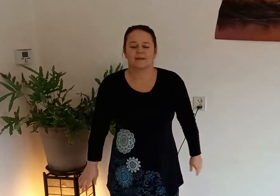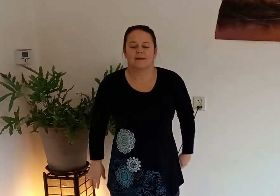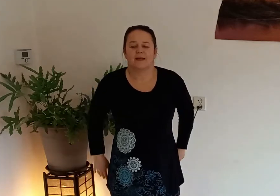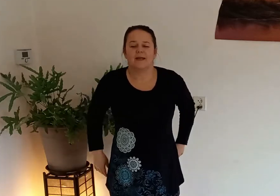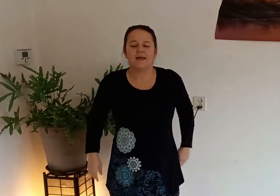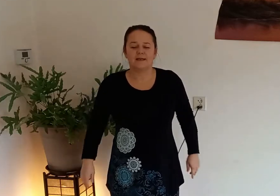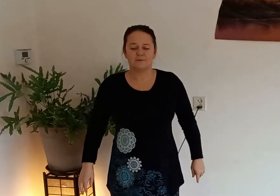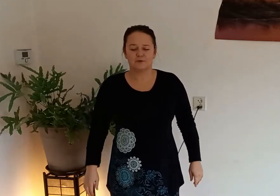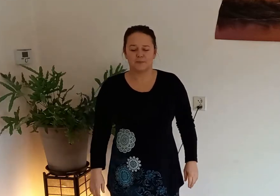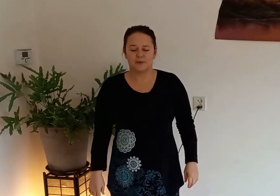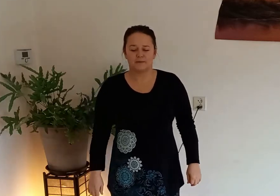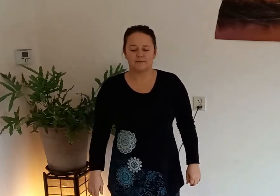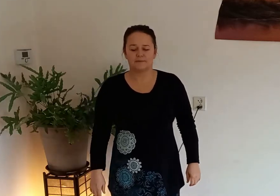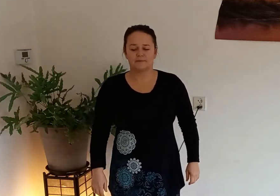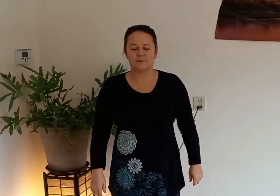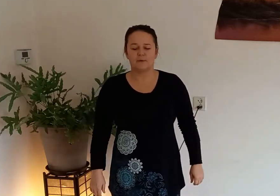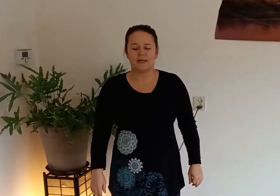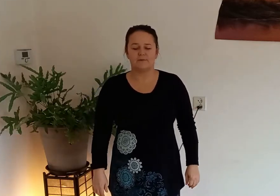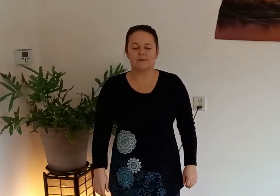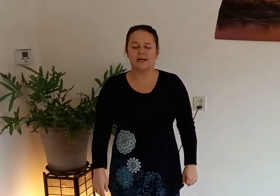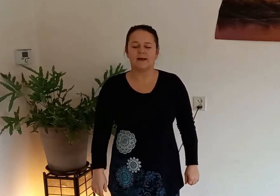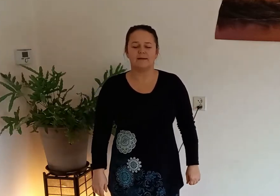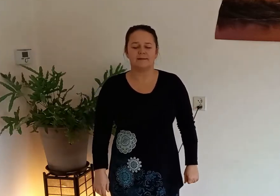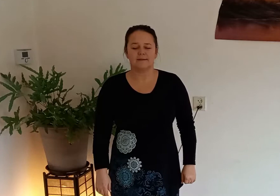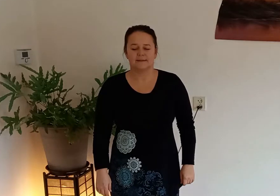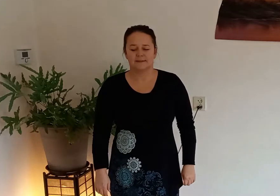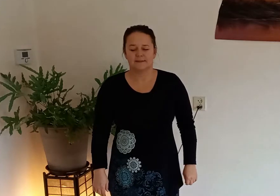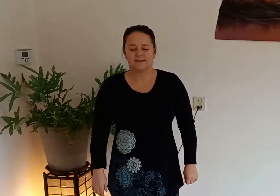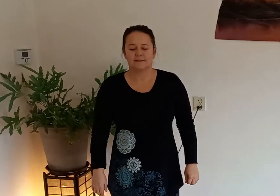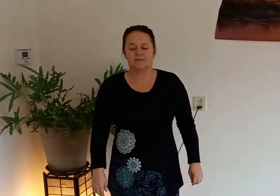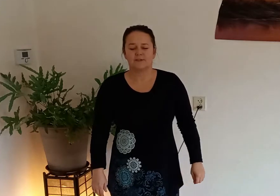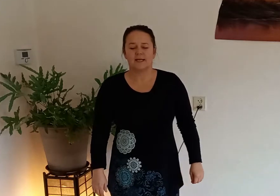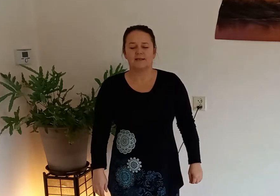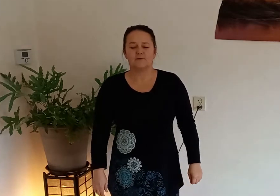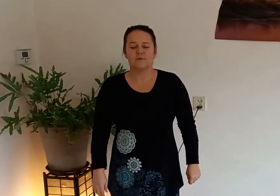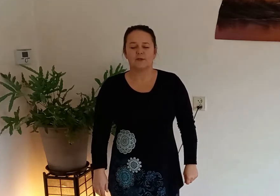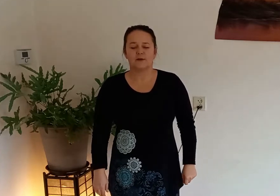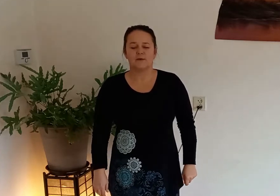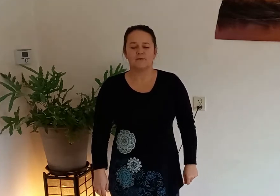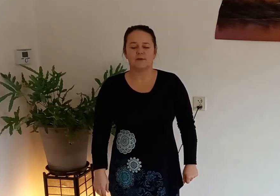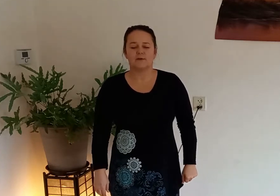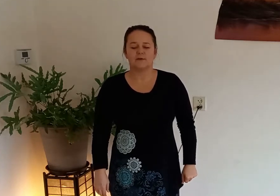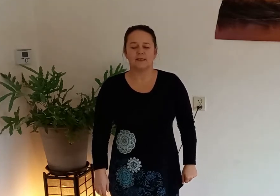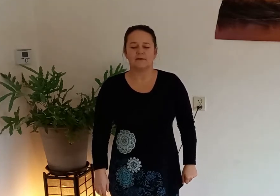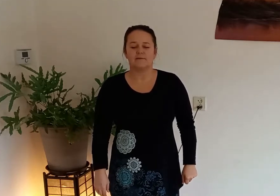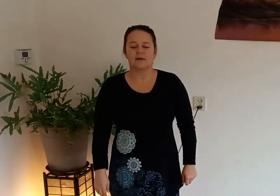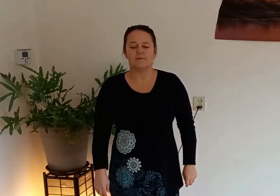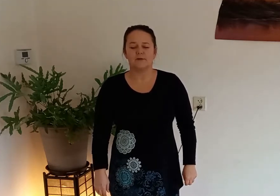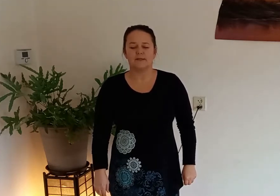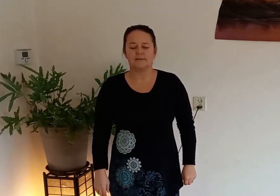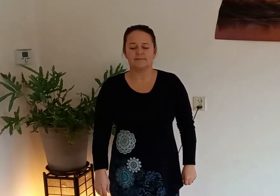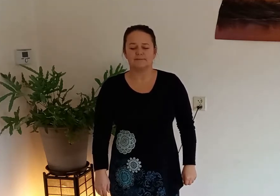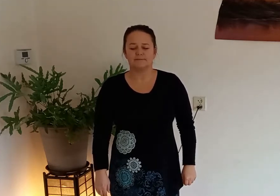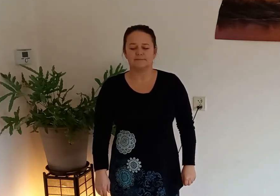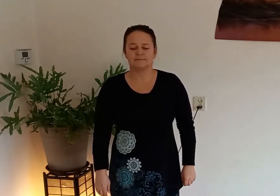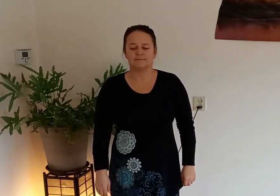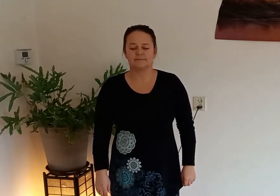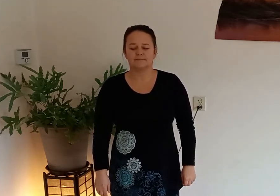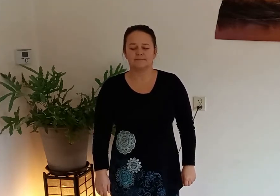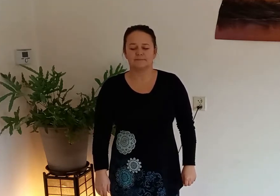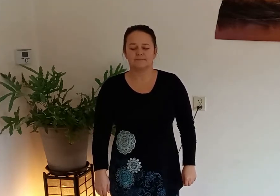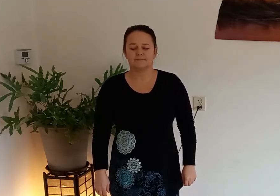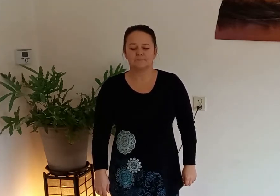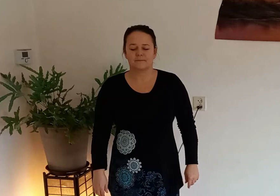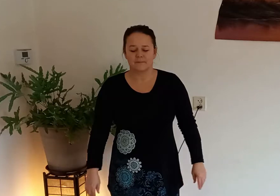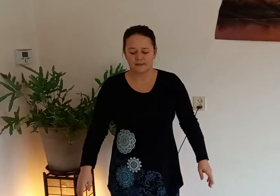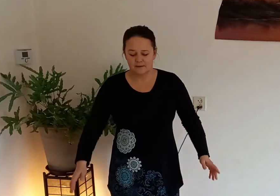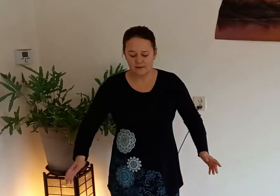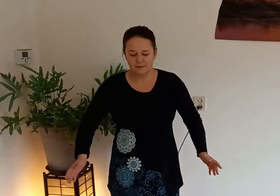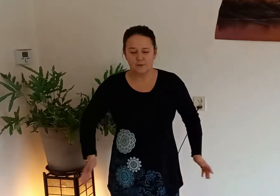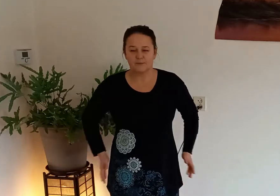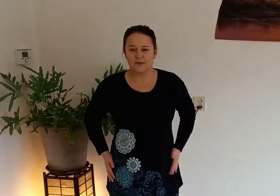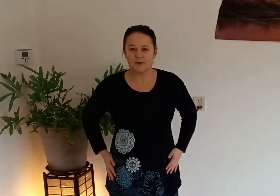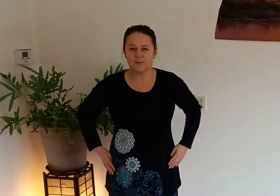en ontspan voel even na waarschijnlijk voel je je hoofd al lekker warm worden